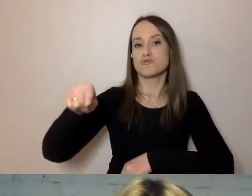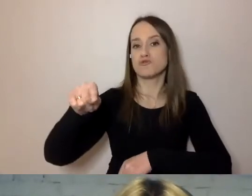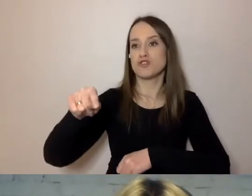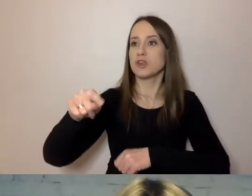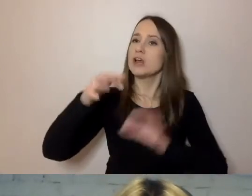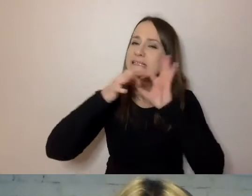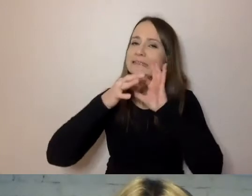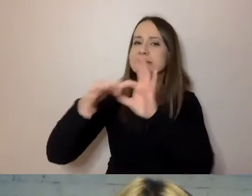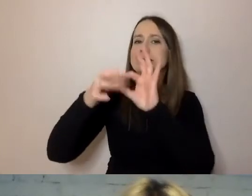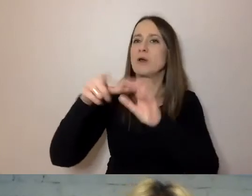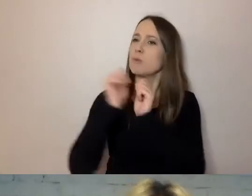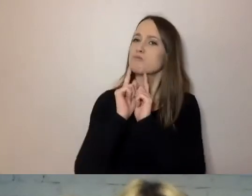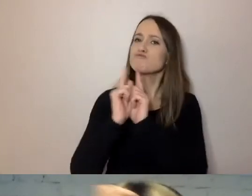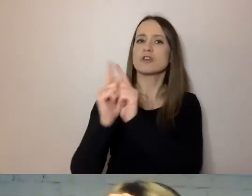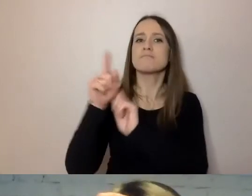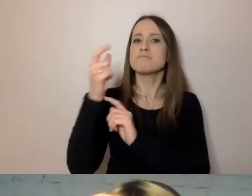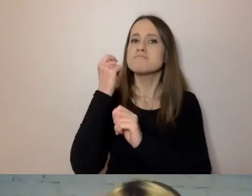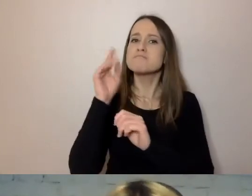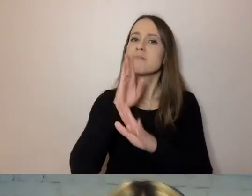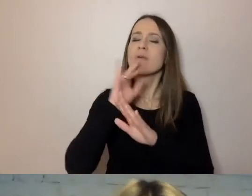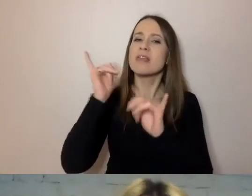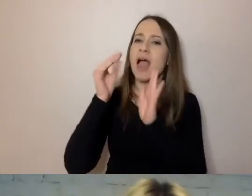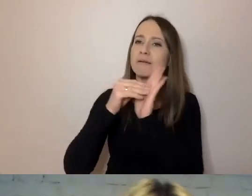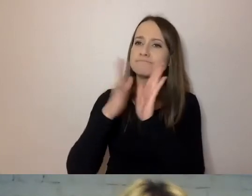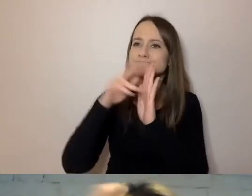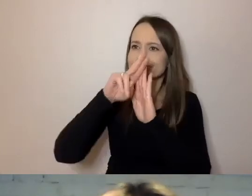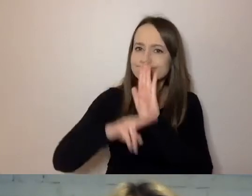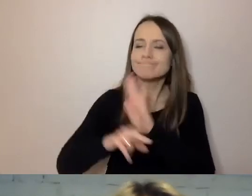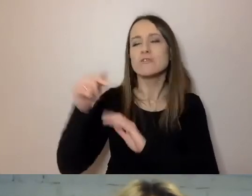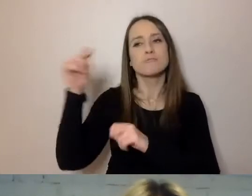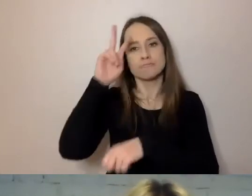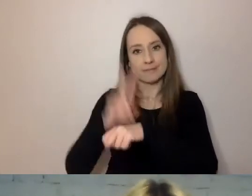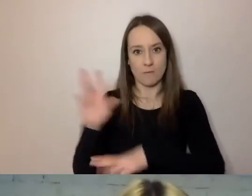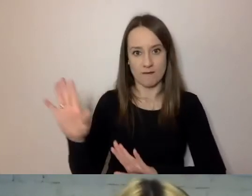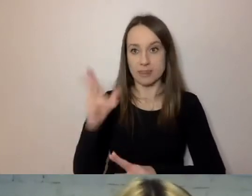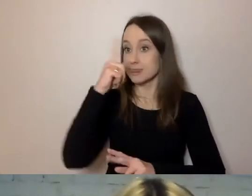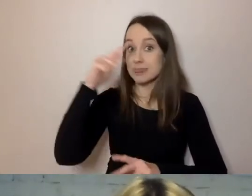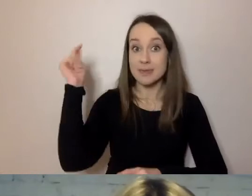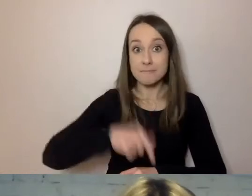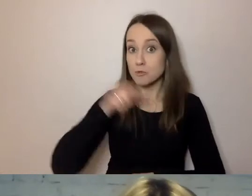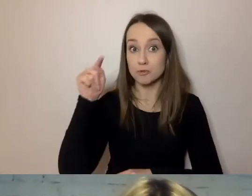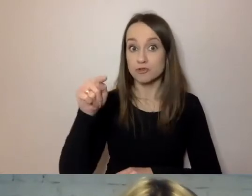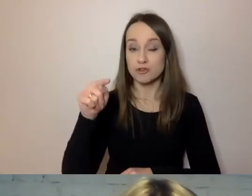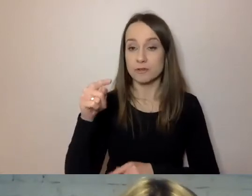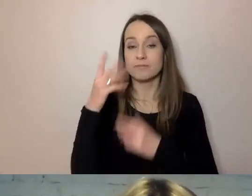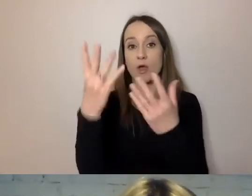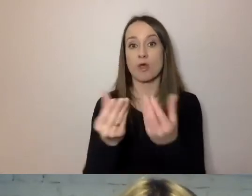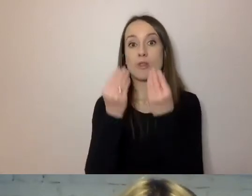bo tego prawo wymaga, mają do nich zaufanie. Nie muszą tych przepisów prawnych dostać w pierwszym zdaniu,